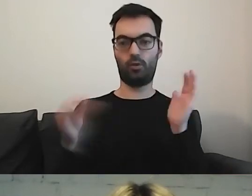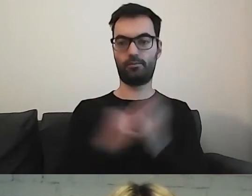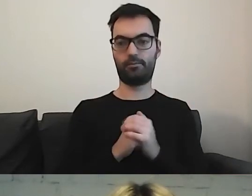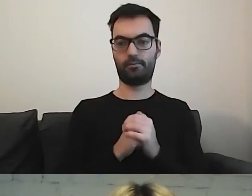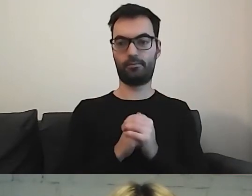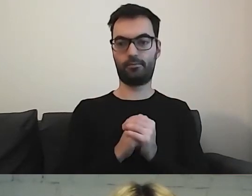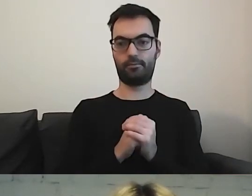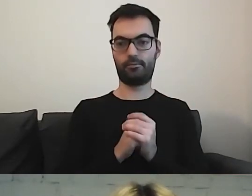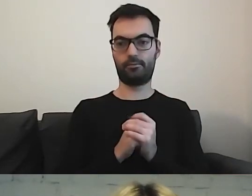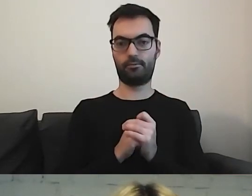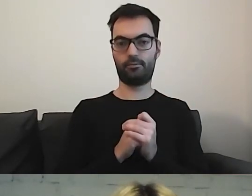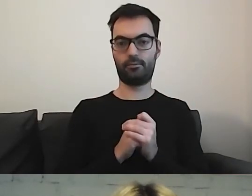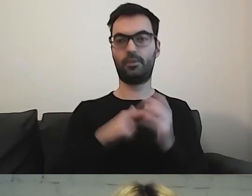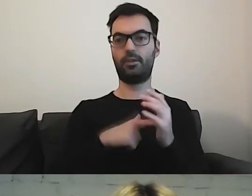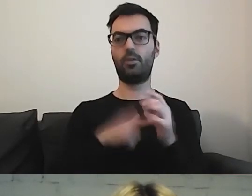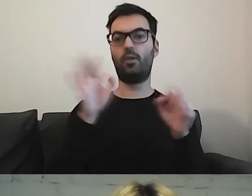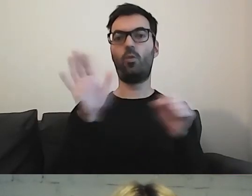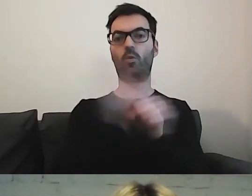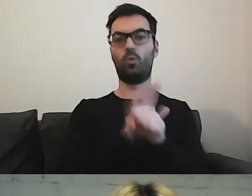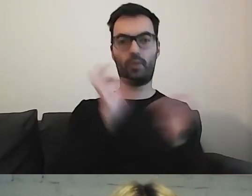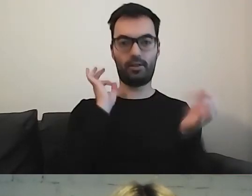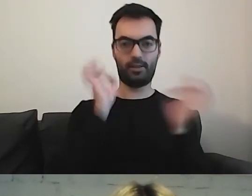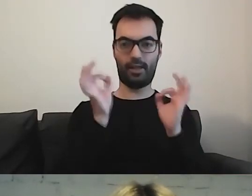w którym uzupełniamy dane o instytucjach.